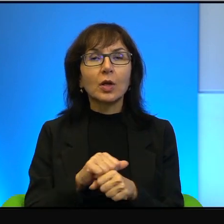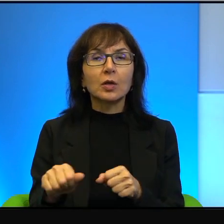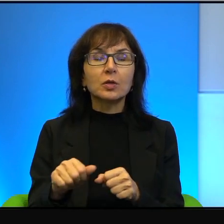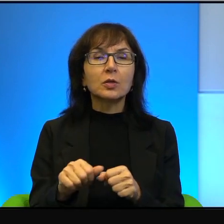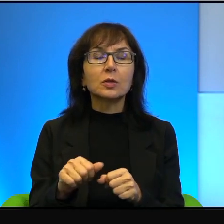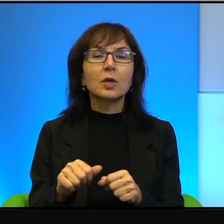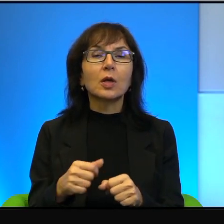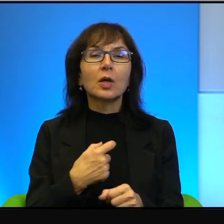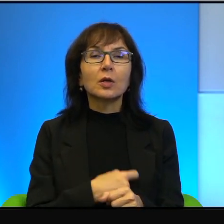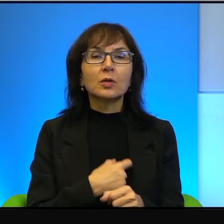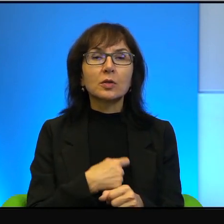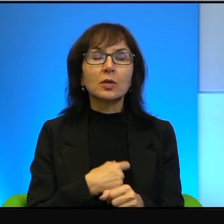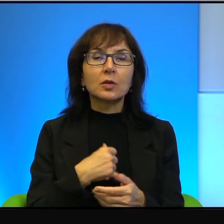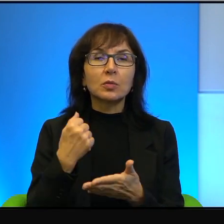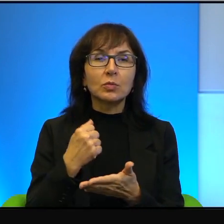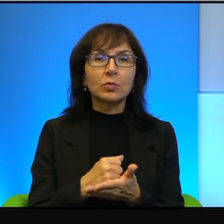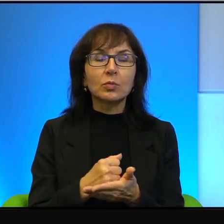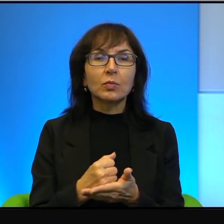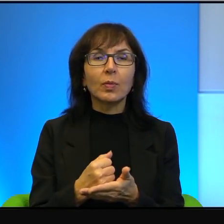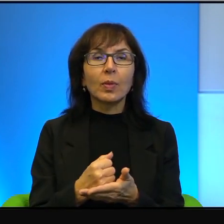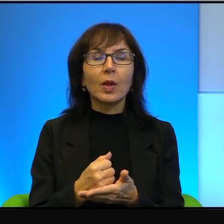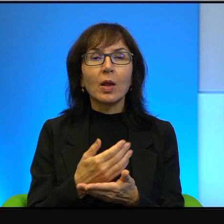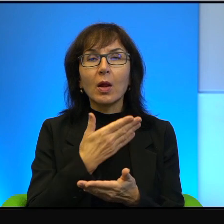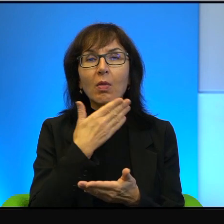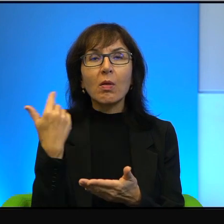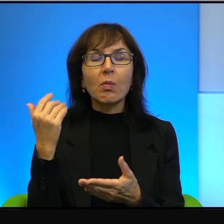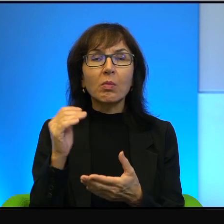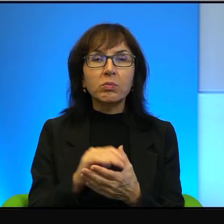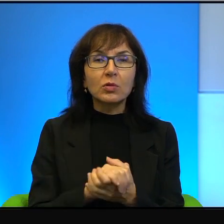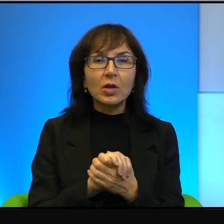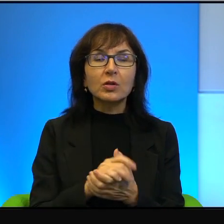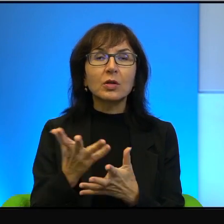Tu nie ma punktatorstwa, nie ma jakiegoś takiego,